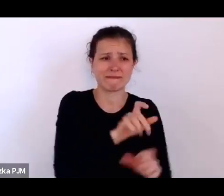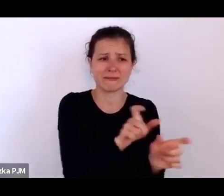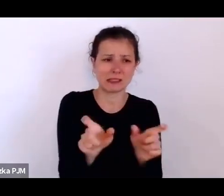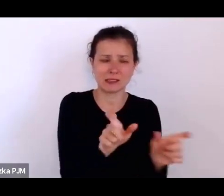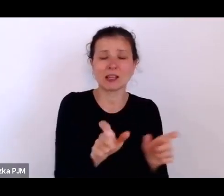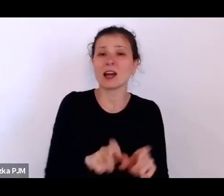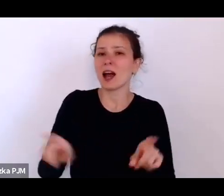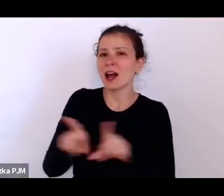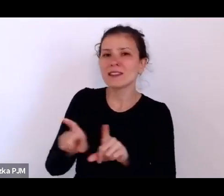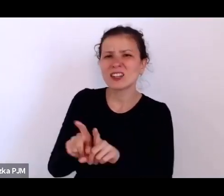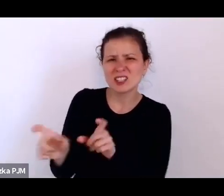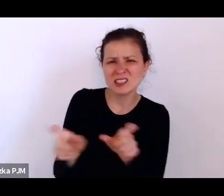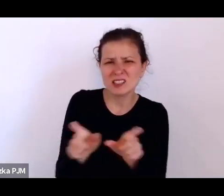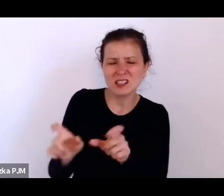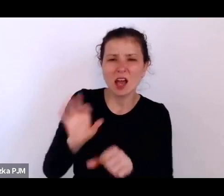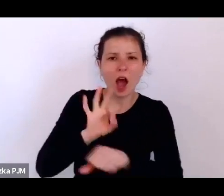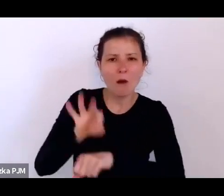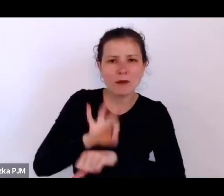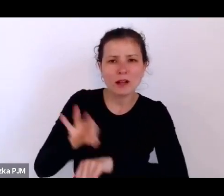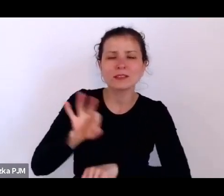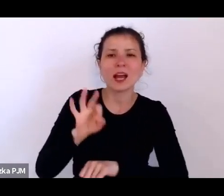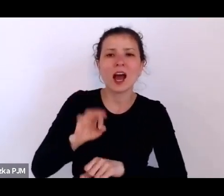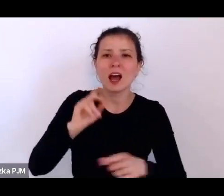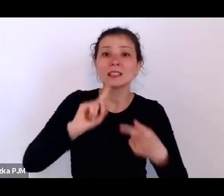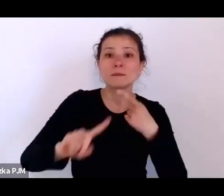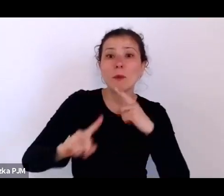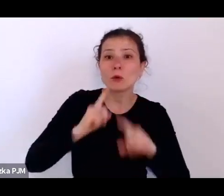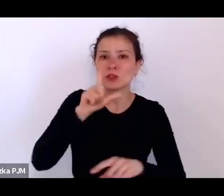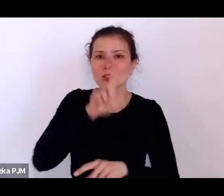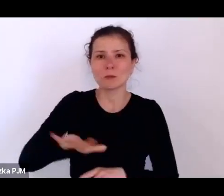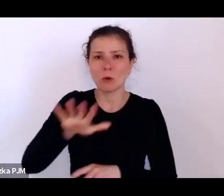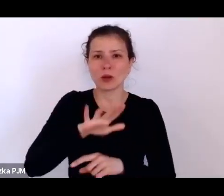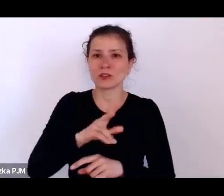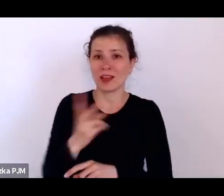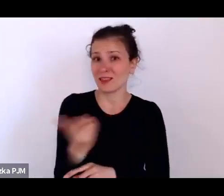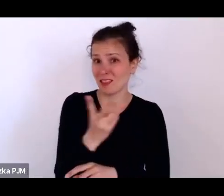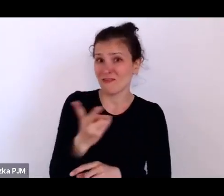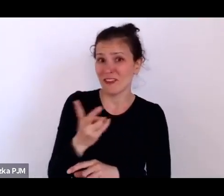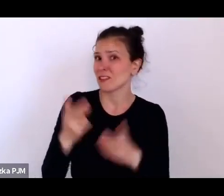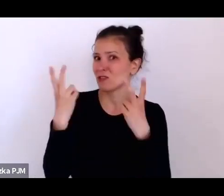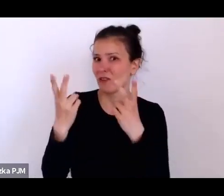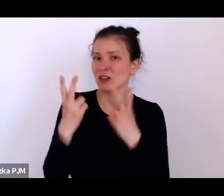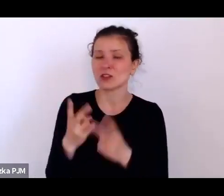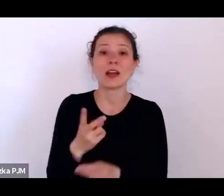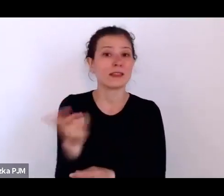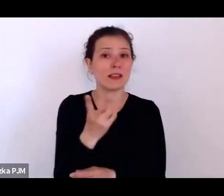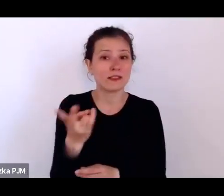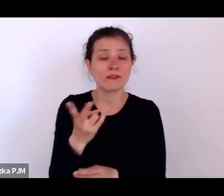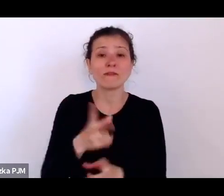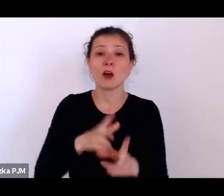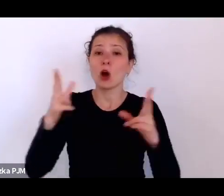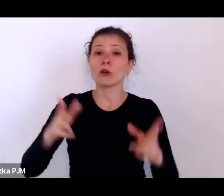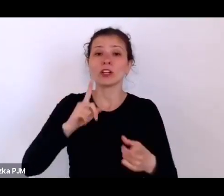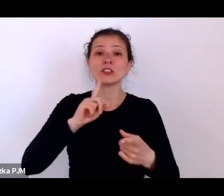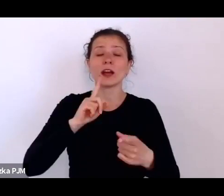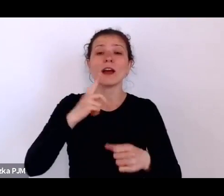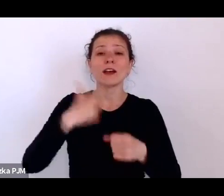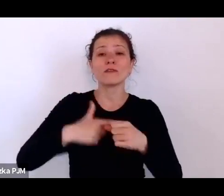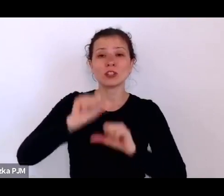polityczna, które są równie ważne. I te dwie opresje, one w 20. dawały o sobie znać.